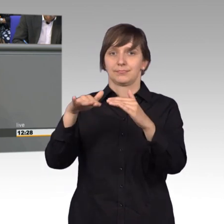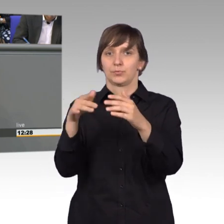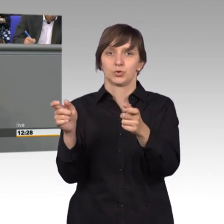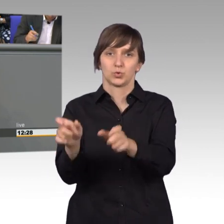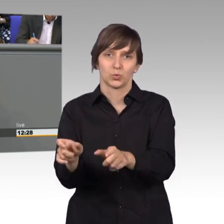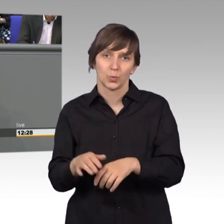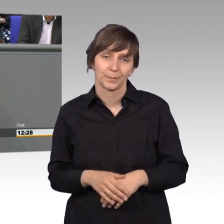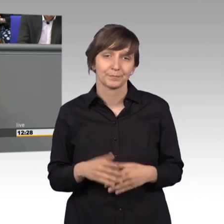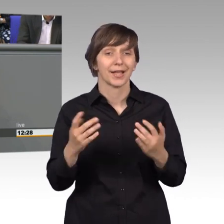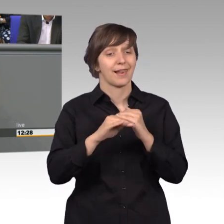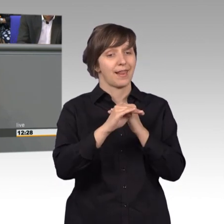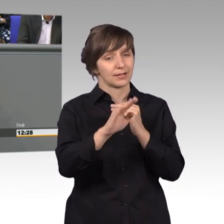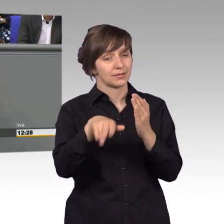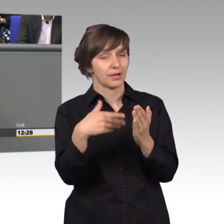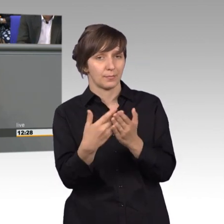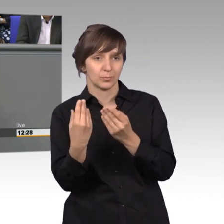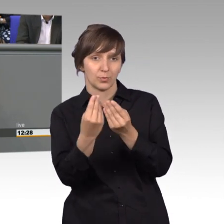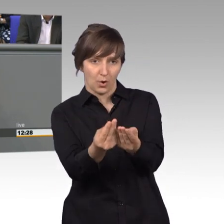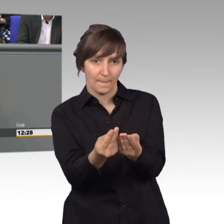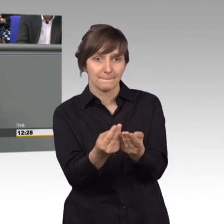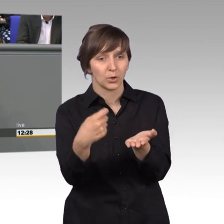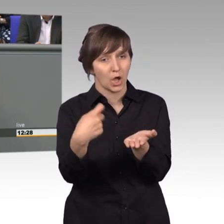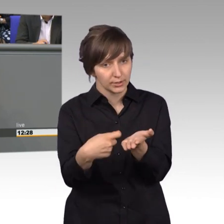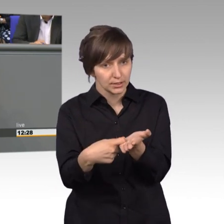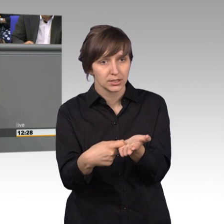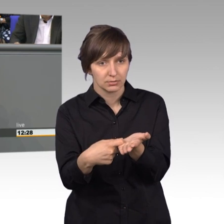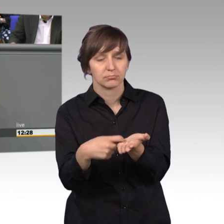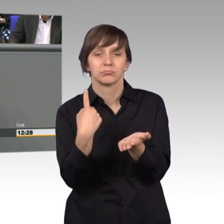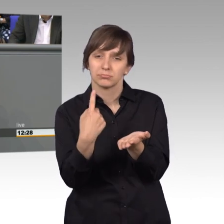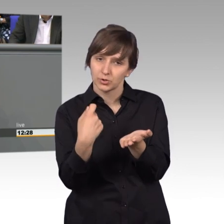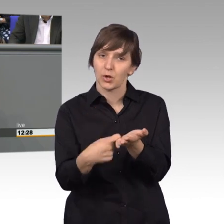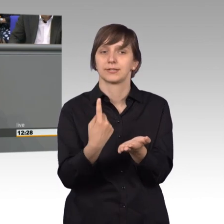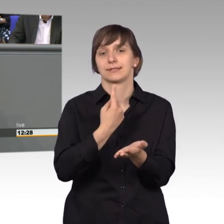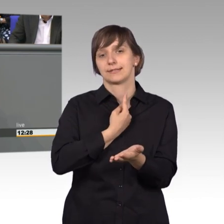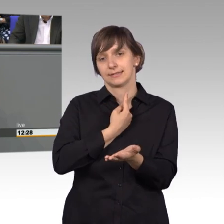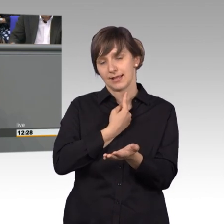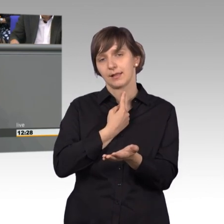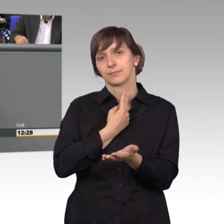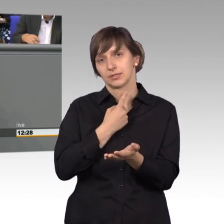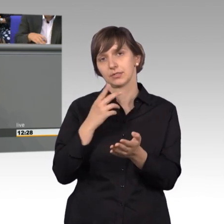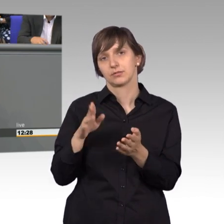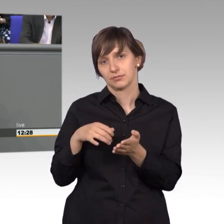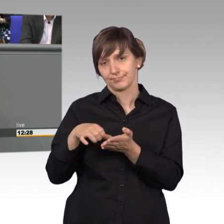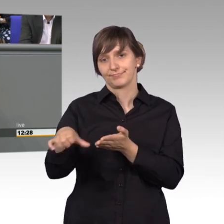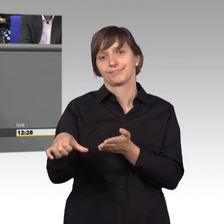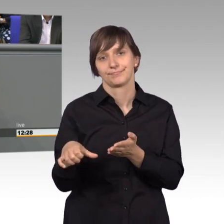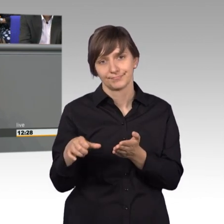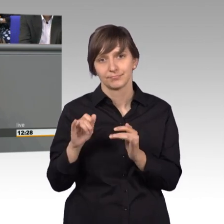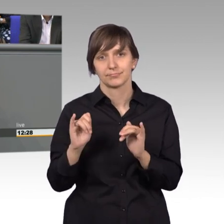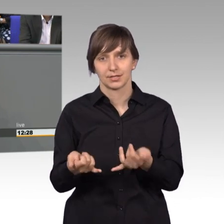gute Angebot gemacht, da entstehen Kosten und diese Kosten wären wir bereit dann auch für eine Ertüchtigung dieser Schleuse dann zu investieren,